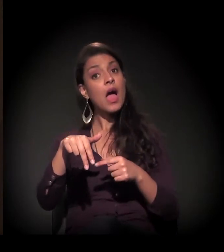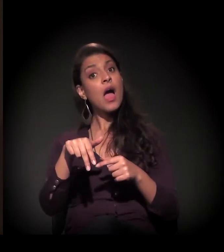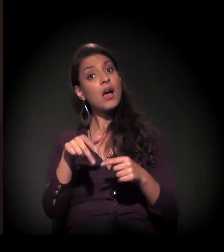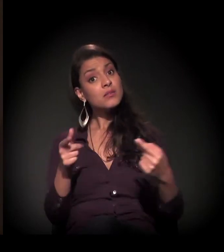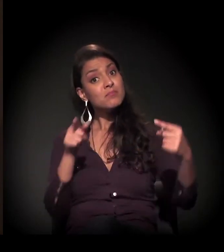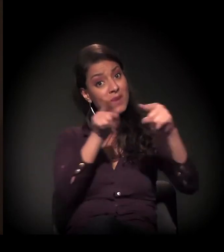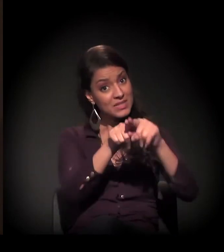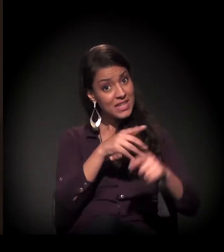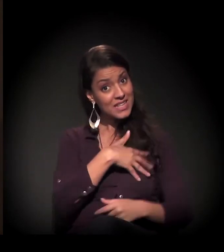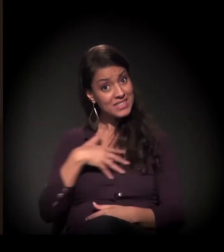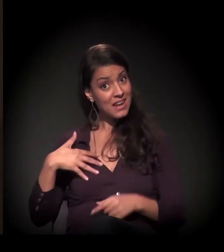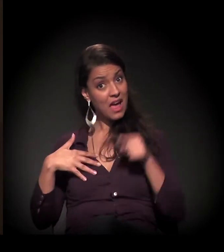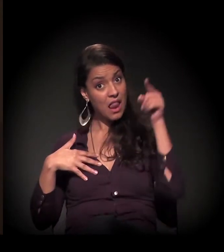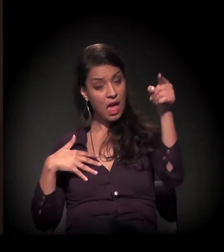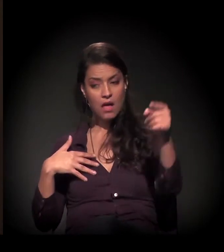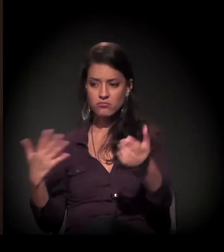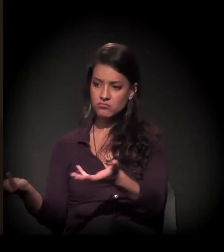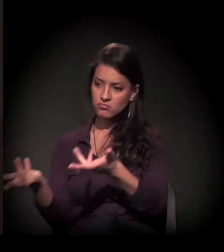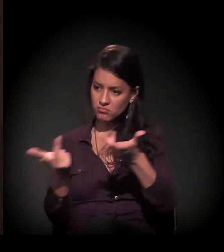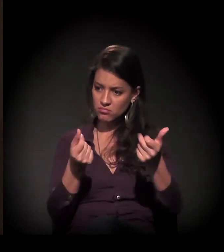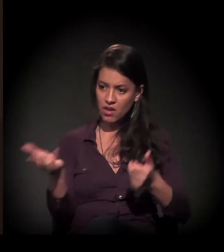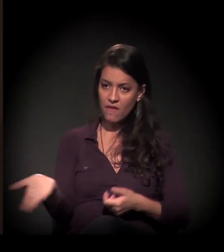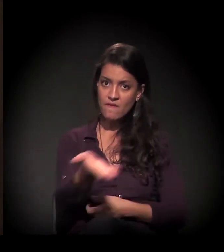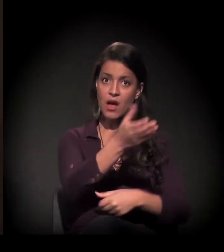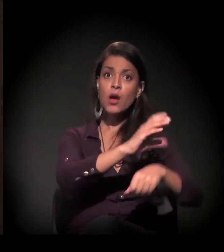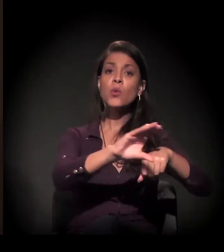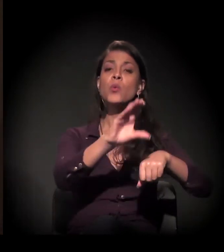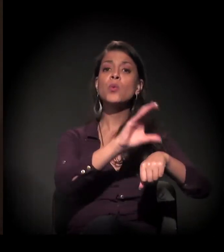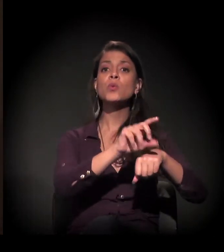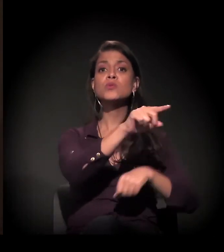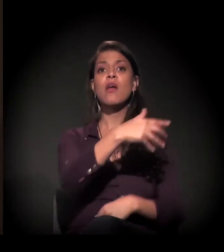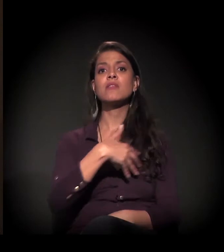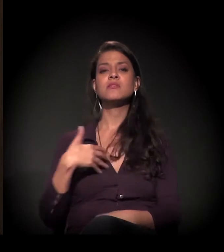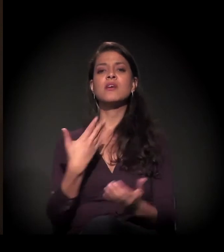a gente levava eles para ter um curso no Senai e,